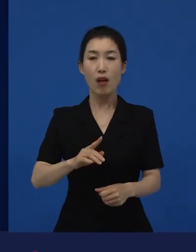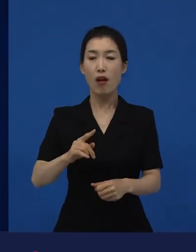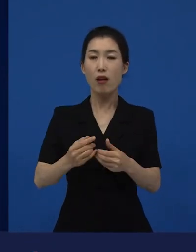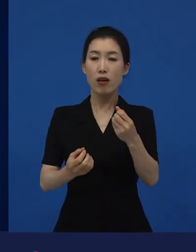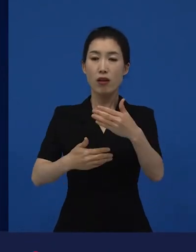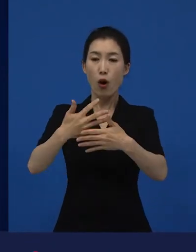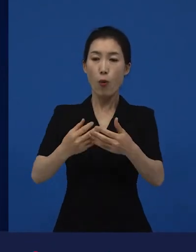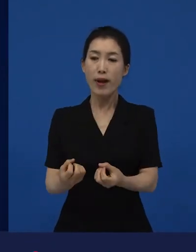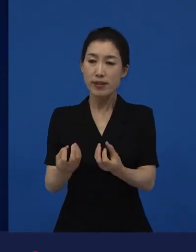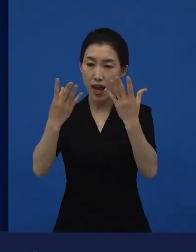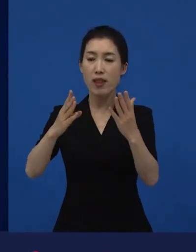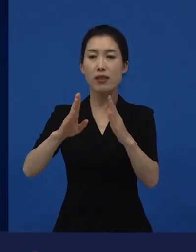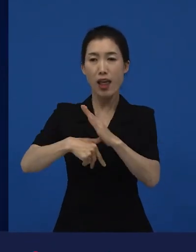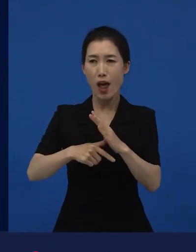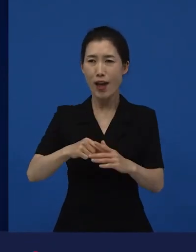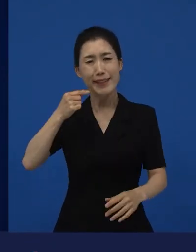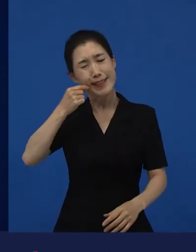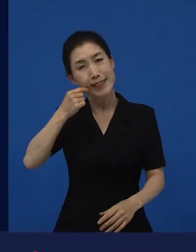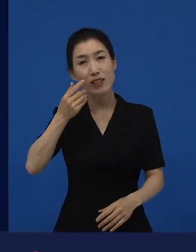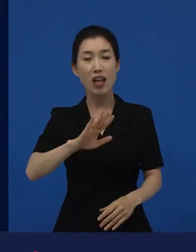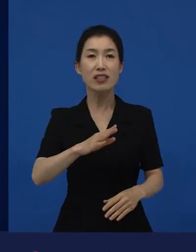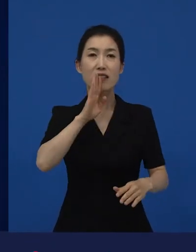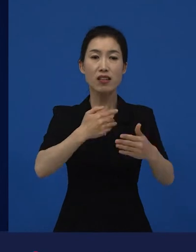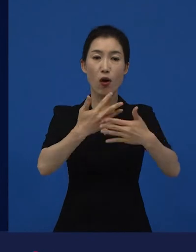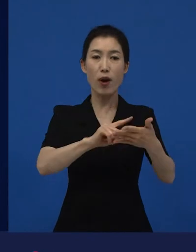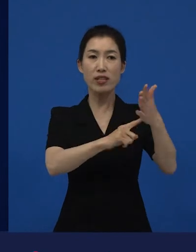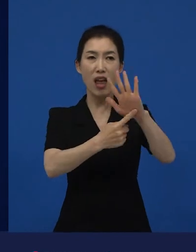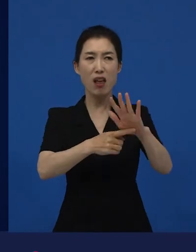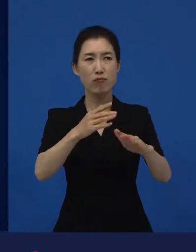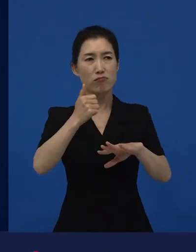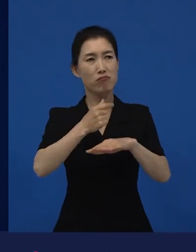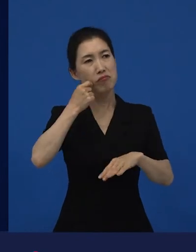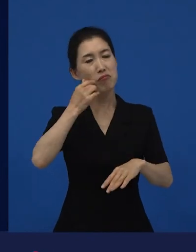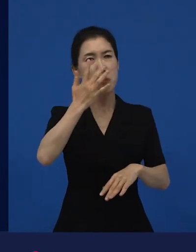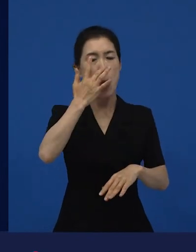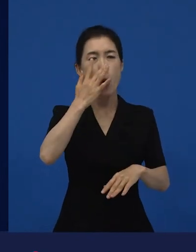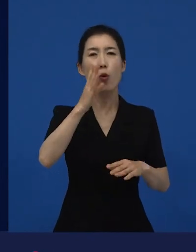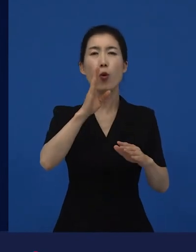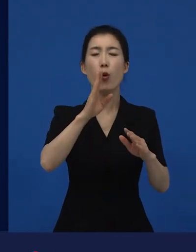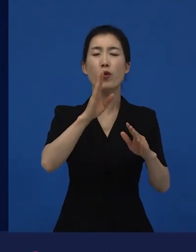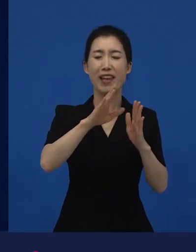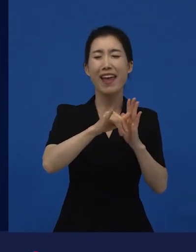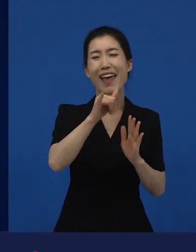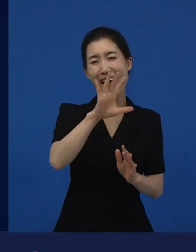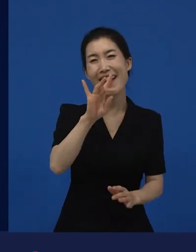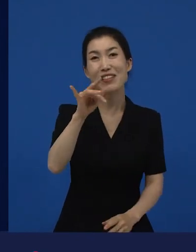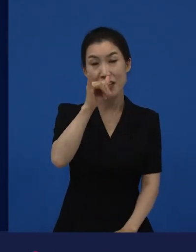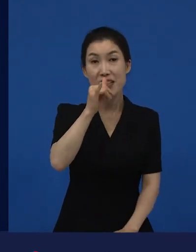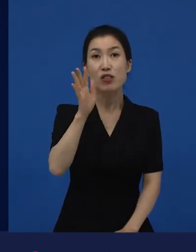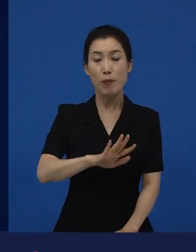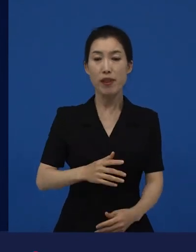개봉 결과가 안 좋은 경우의 영화들도 있지만요. 영화제에서 굉장히 반응이 좋았대라고 하면 우선적으로는